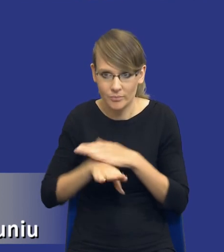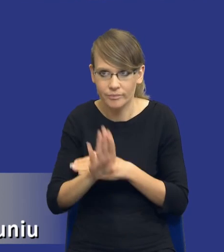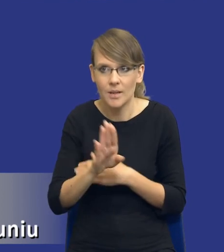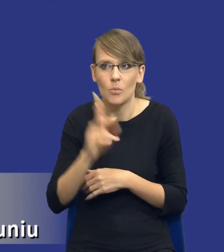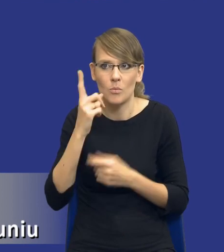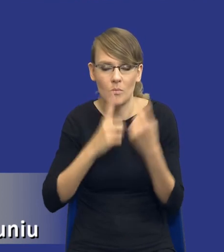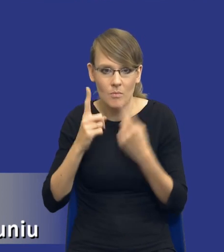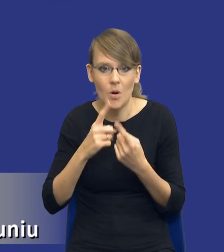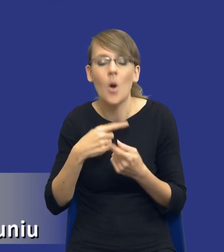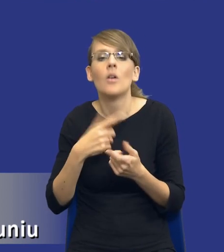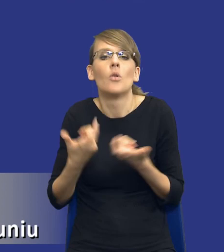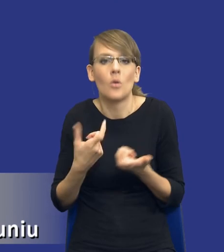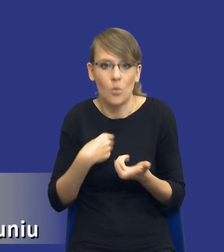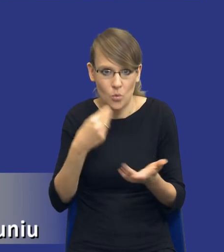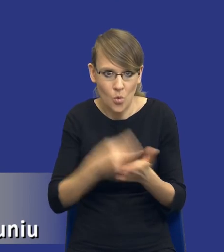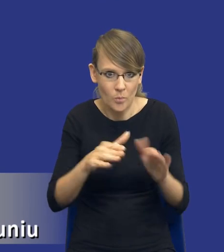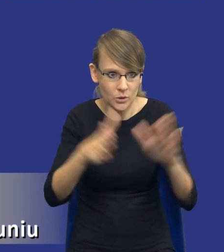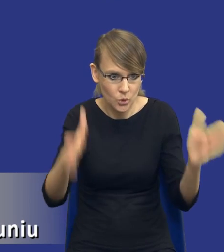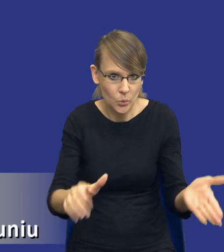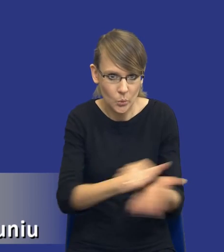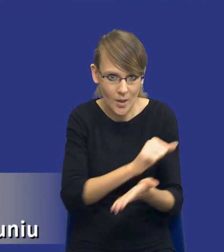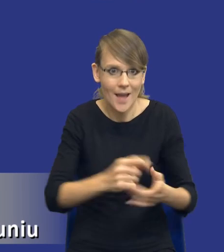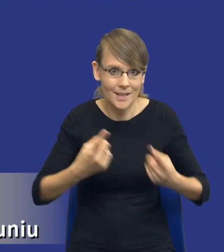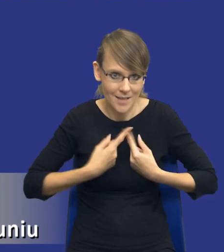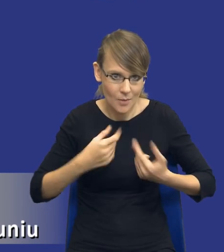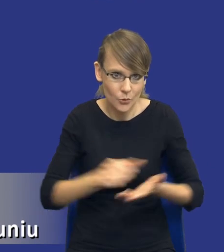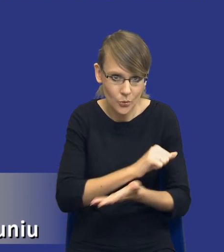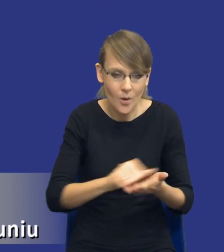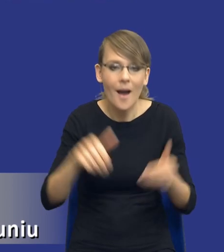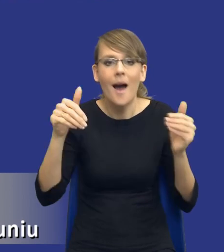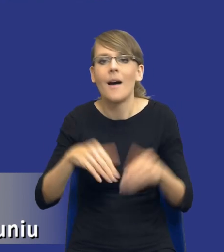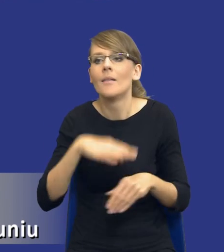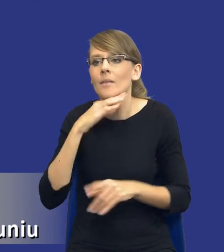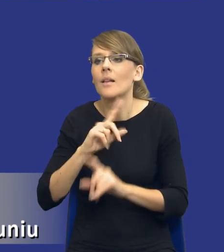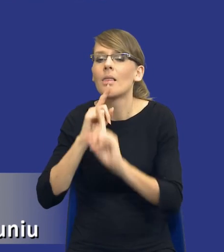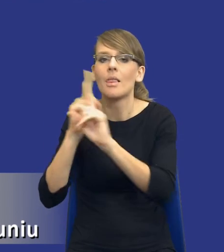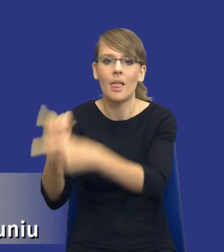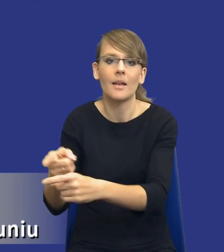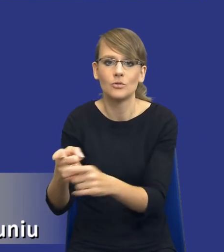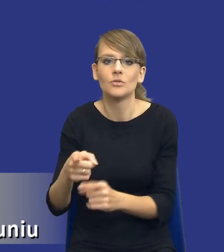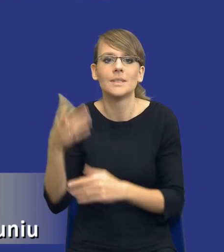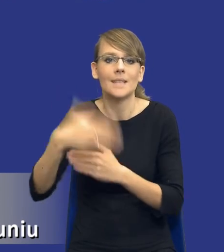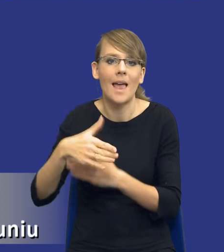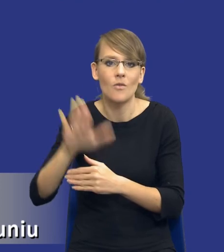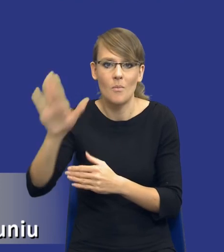kupić tą drukarkę i wydrukować samodzielnie czy też może zlecić na rynku zewnętrznie,